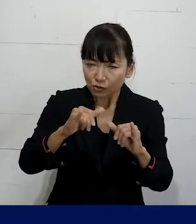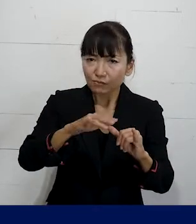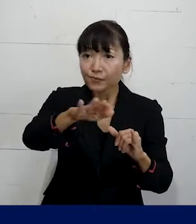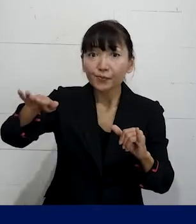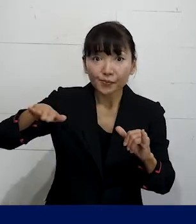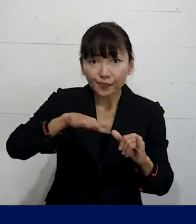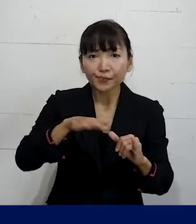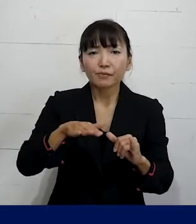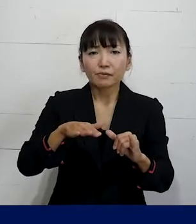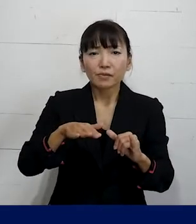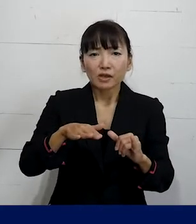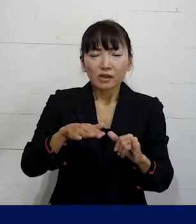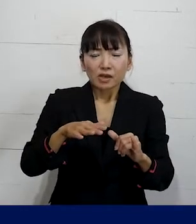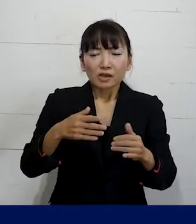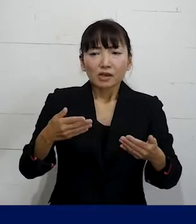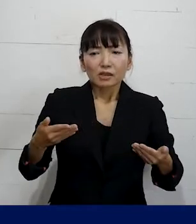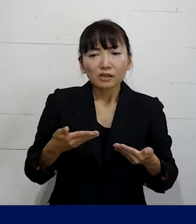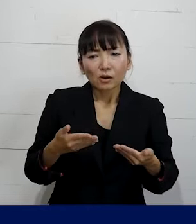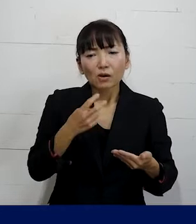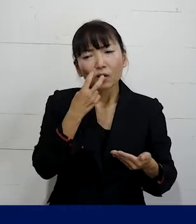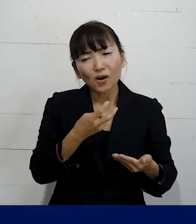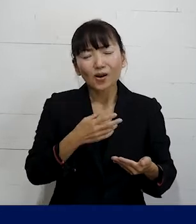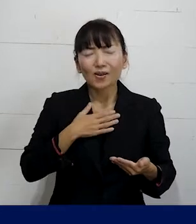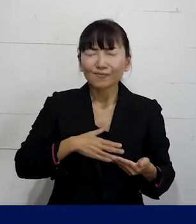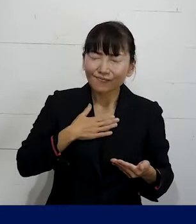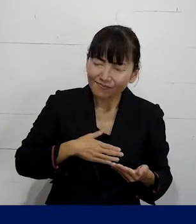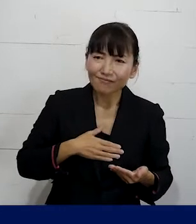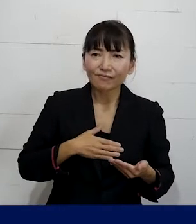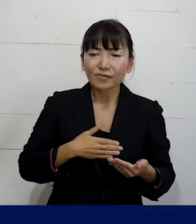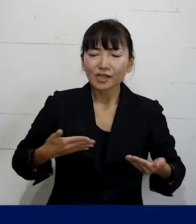これから出来るだけ安心してなるべく長い期間